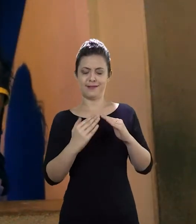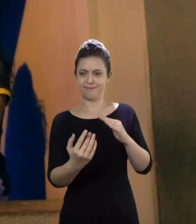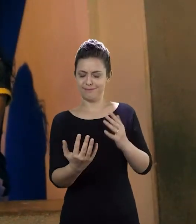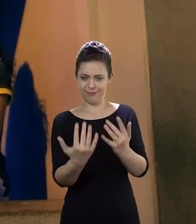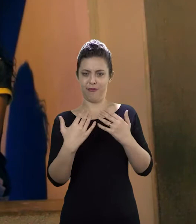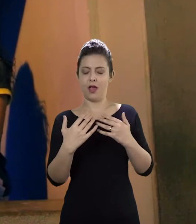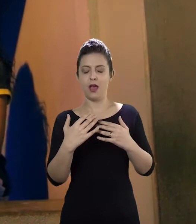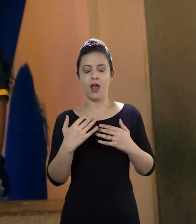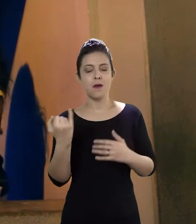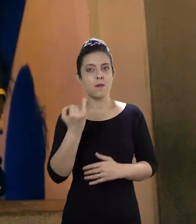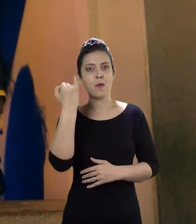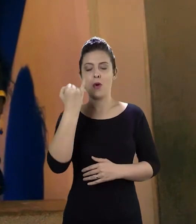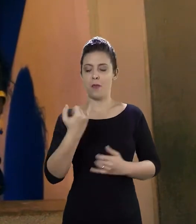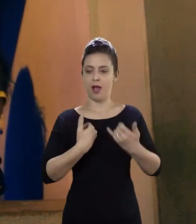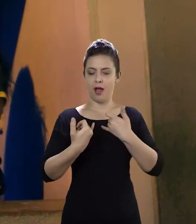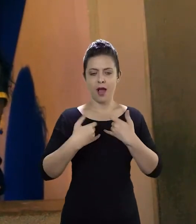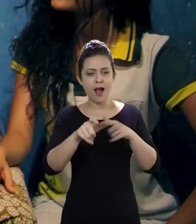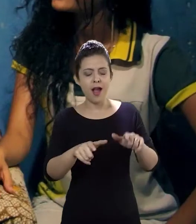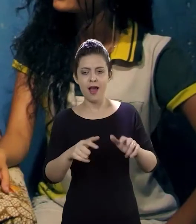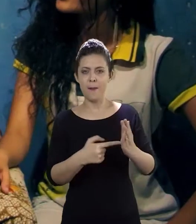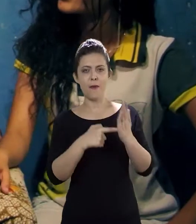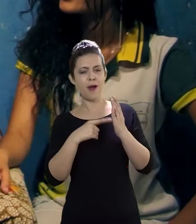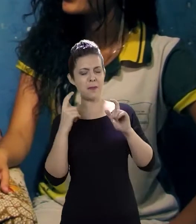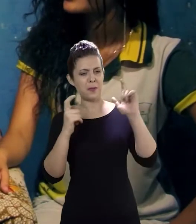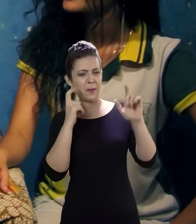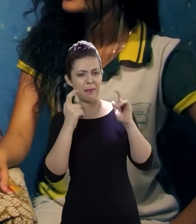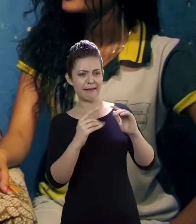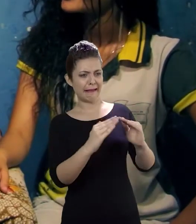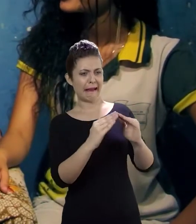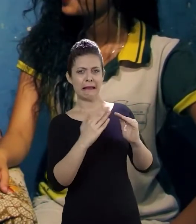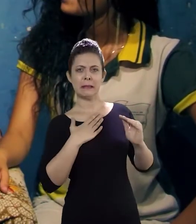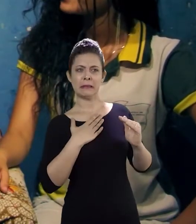essencial não só o que elas falaram, mas a preocupação que elas tiveram de ir